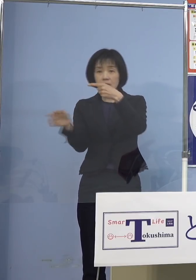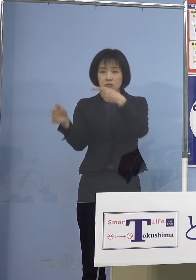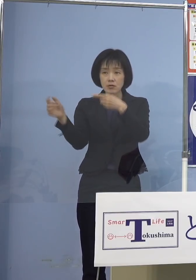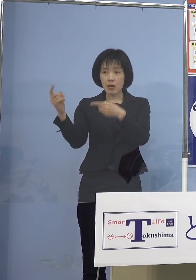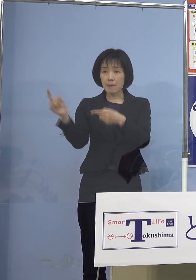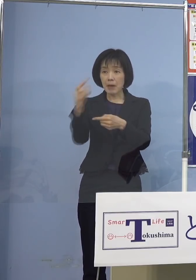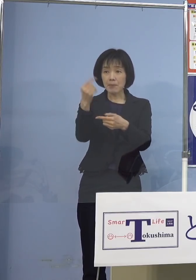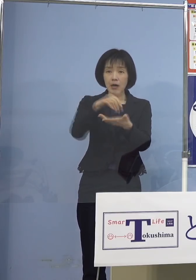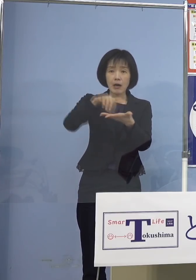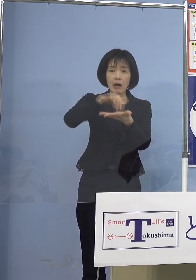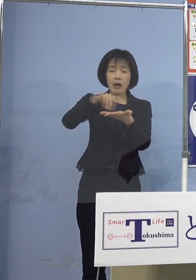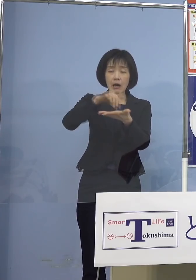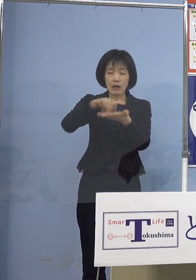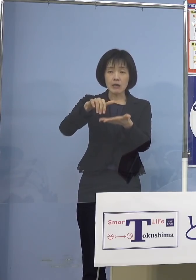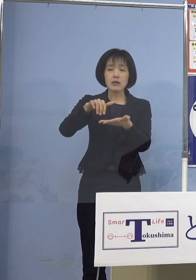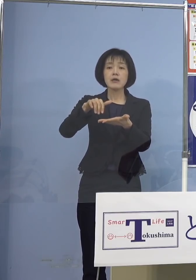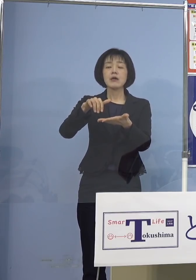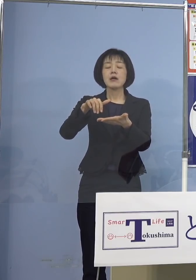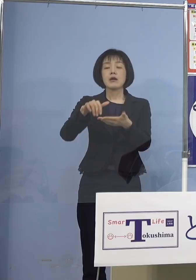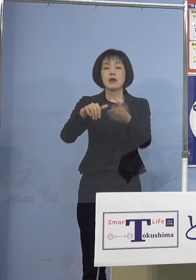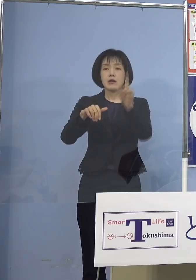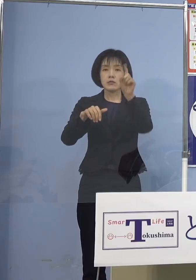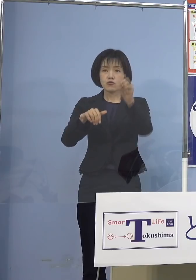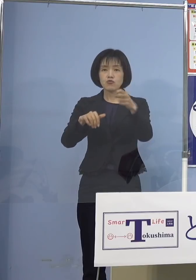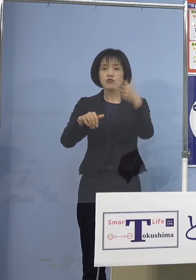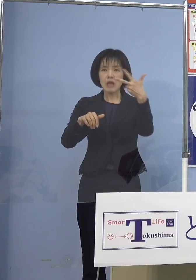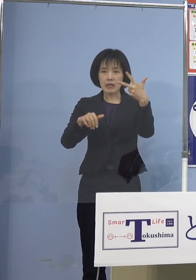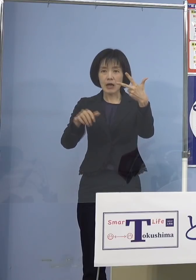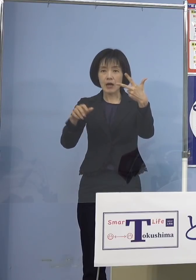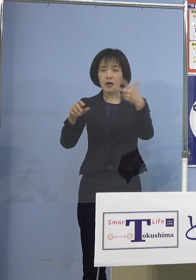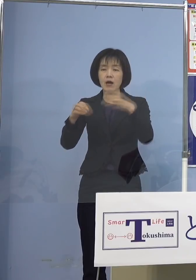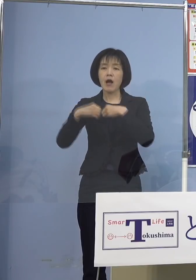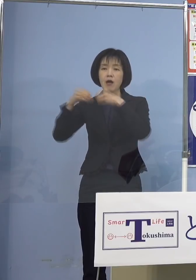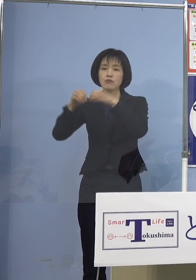今日の2つを加え 19例にもなってしまいました